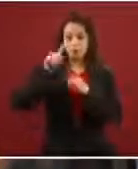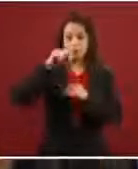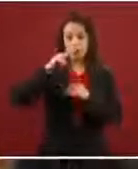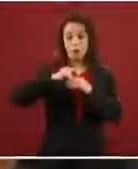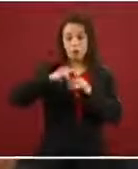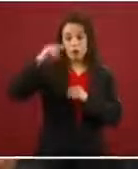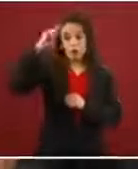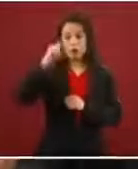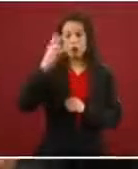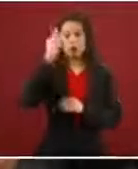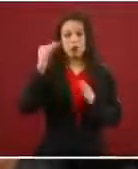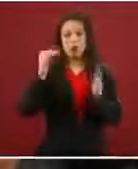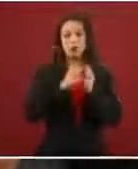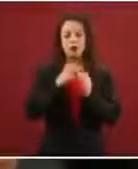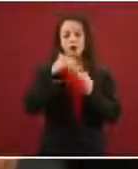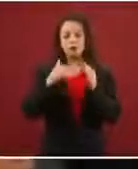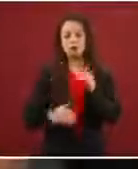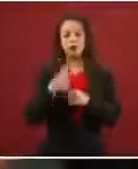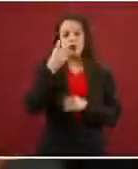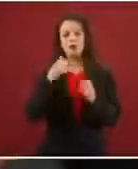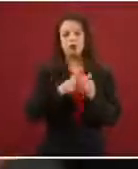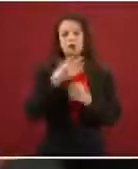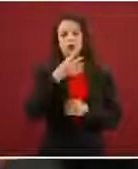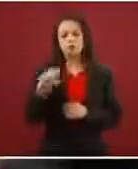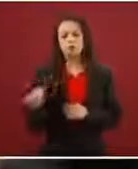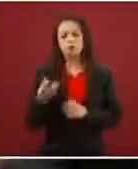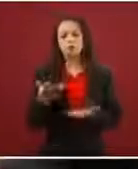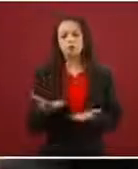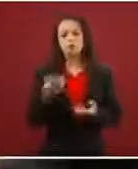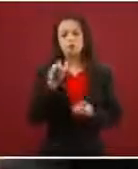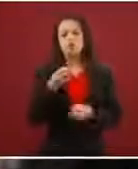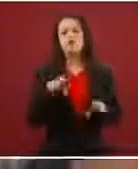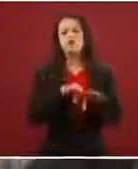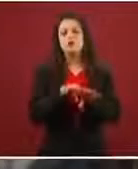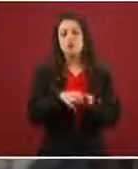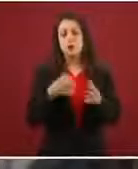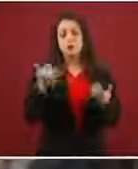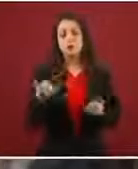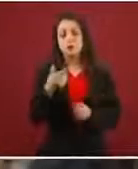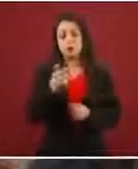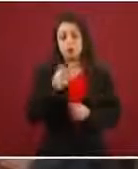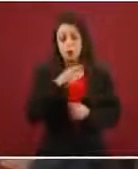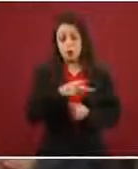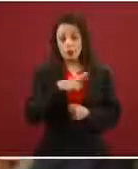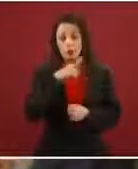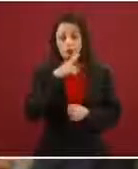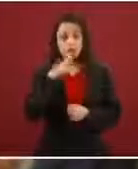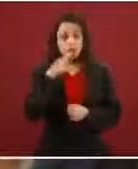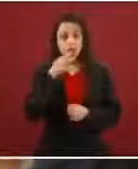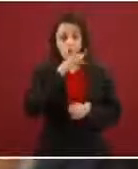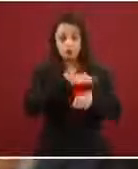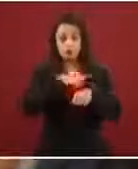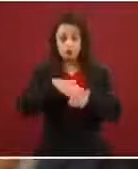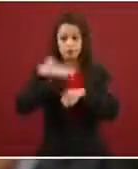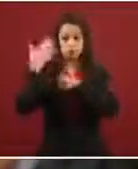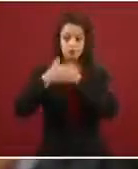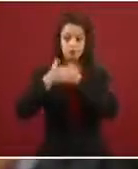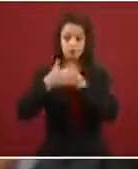a dos mil 500?, ¿cuáles fueron las razones? Y, por otro lado, si tienen alguna noticia de una próxima caravana.